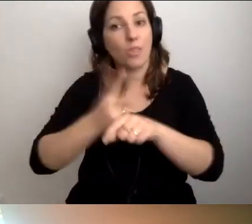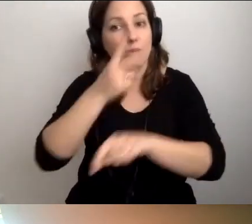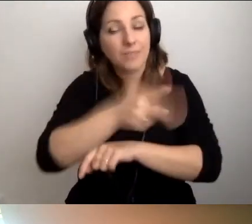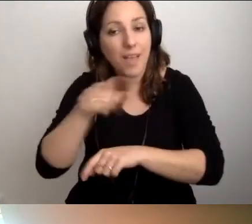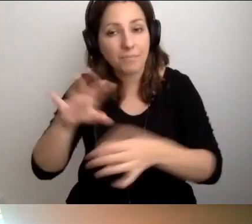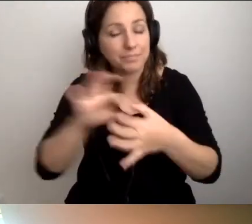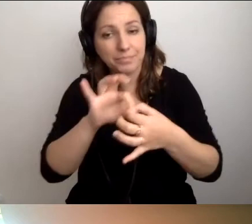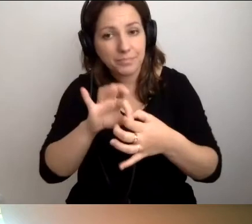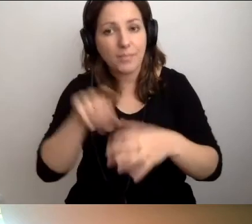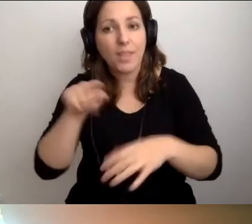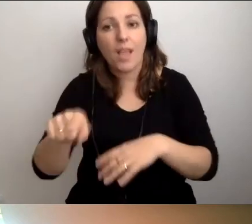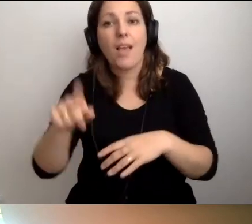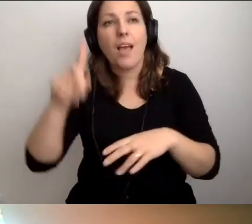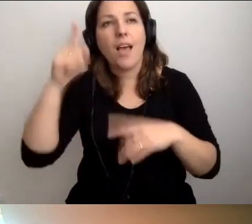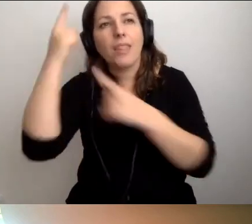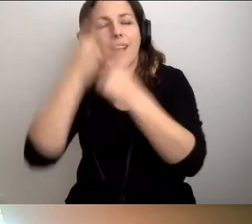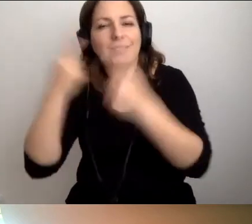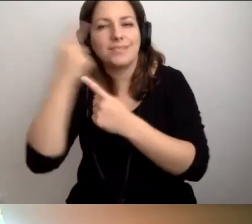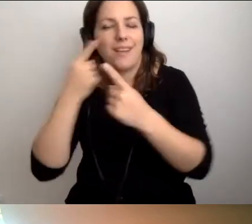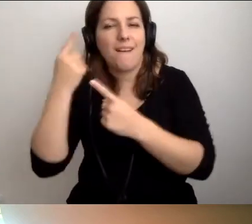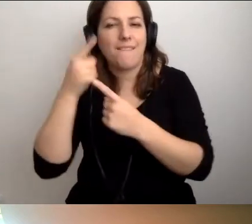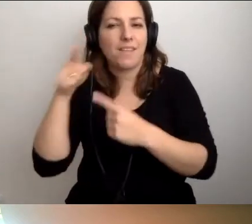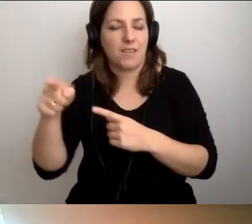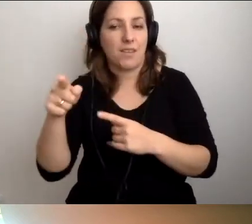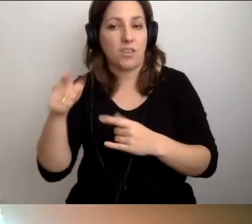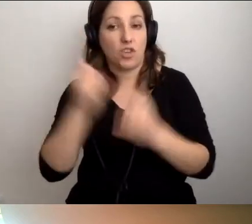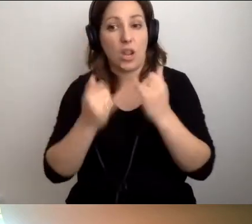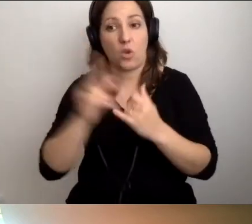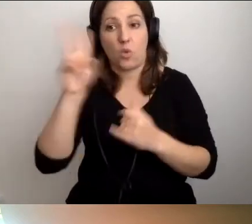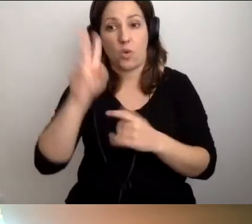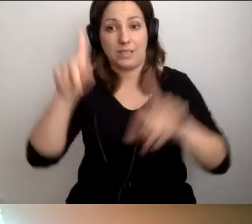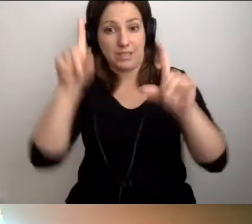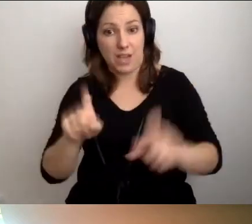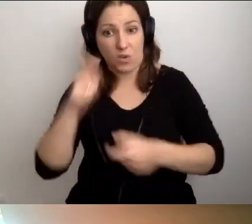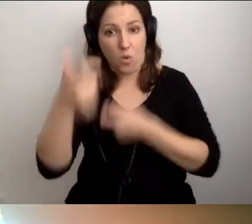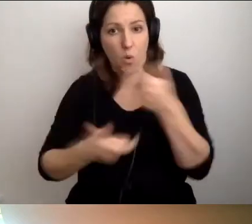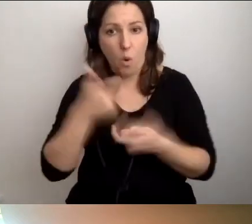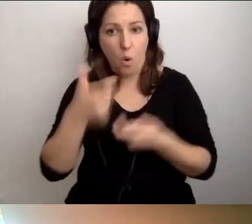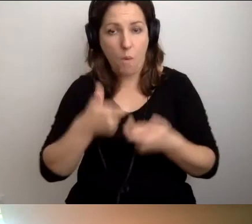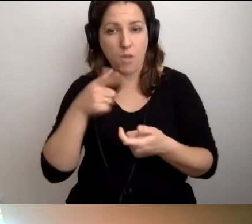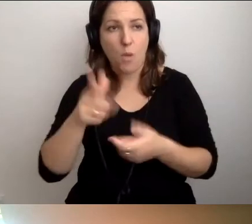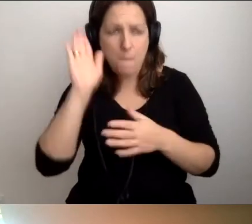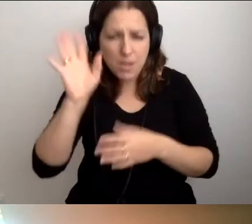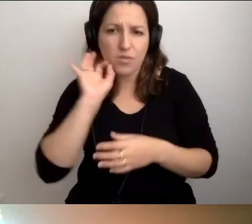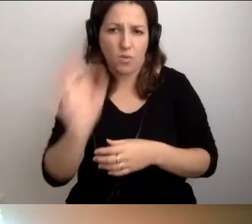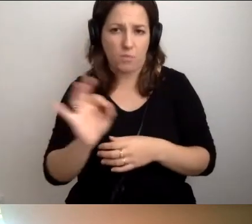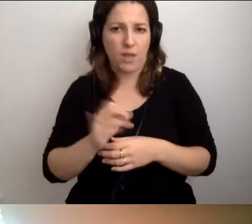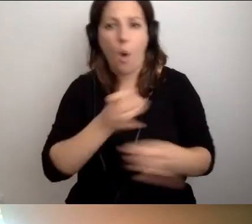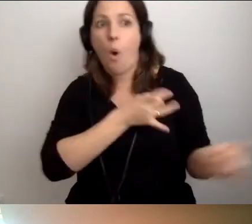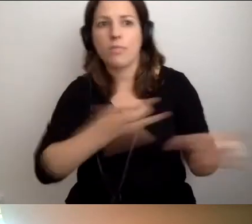że nastawienie jest generalnie takie, że jak ktoś coś zacznie robić, to będzie dobrze. Kary nie zaczną się od razu sypać.